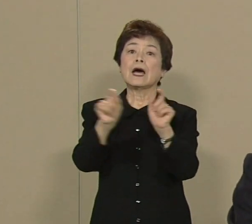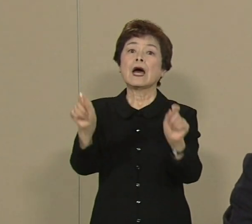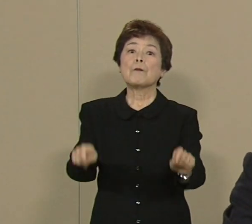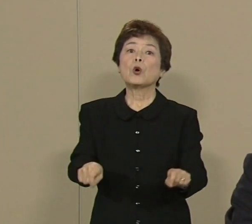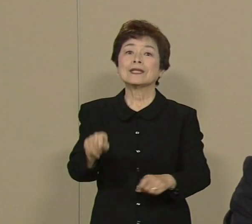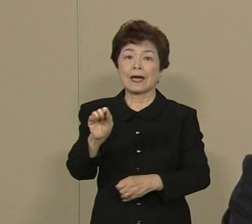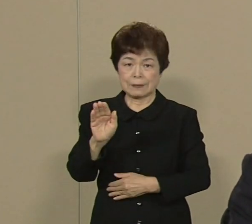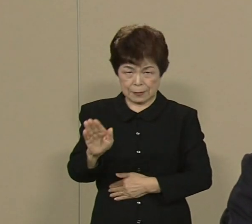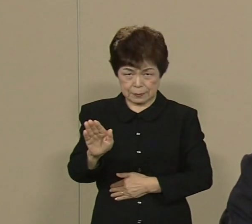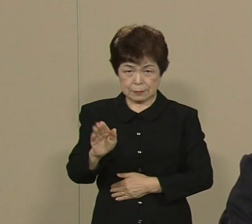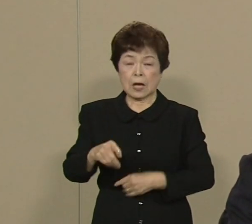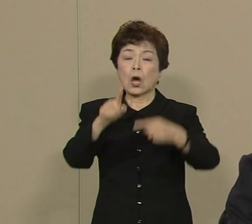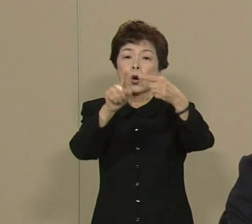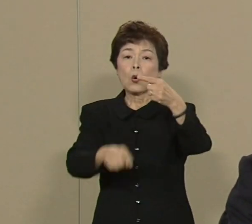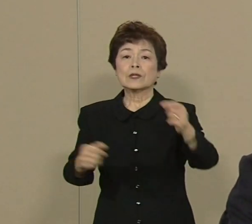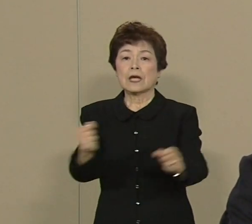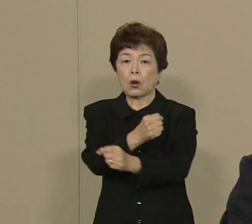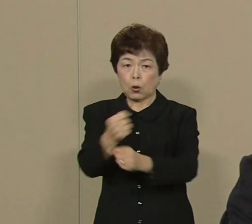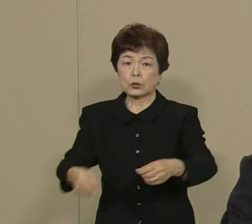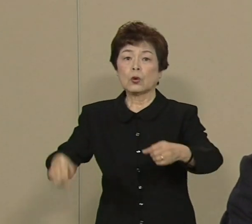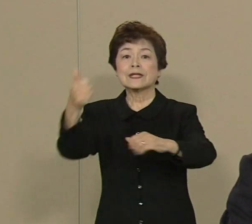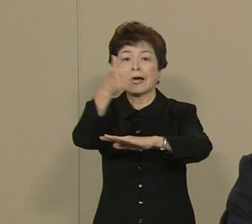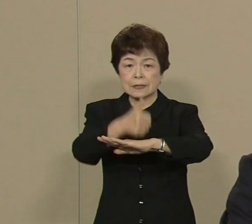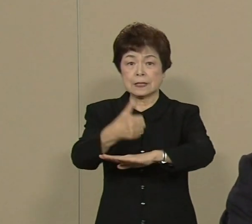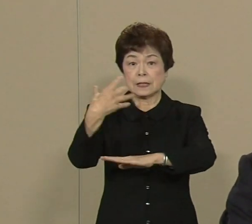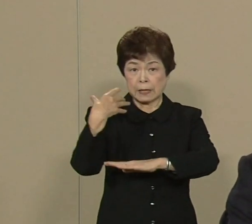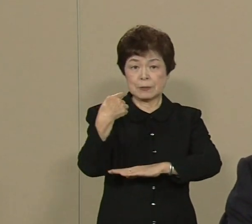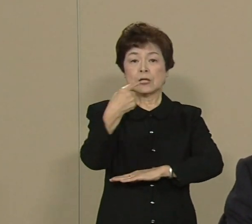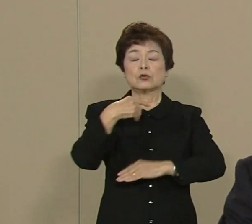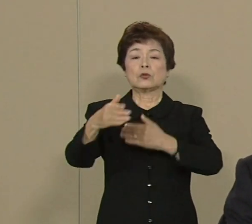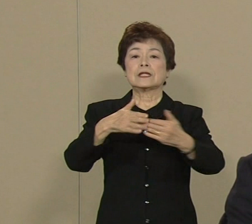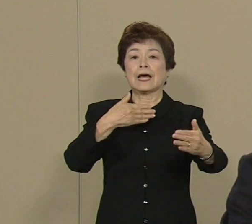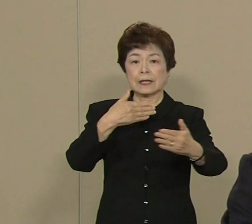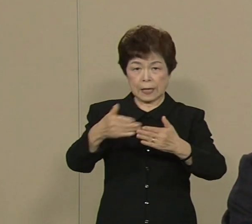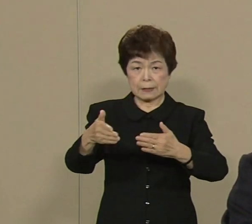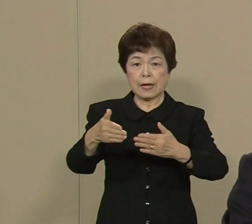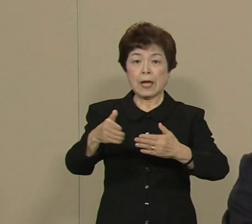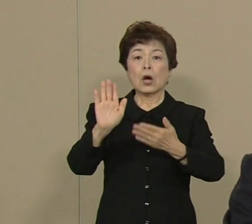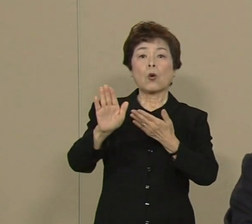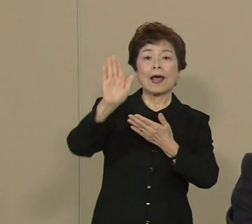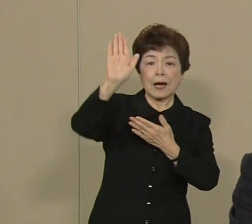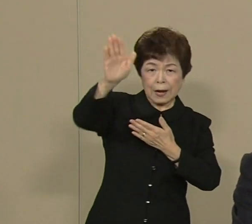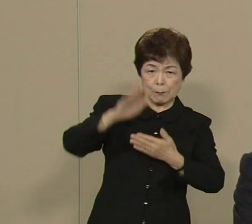厚生労働大臣やりましたから その体験を生かしまして さらに改革を進めたいと 思っております